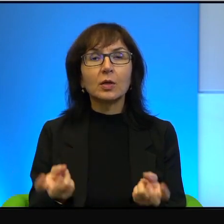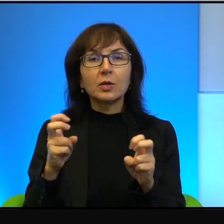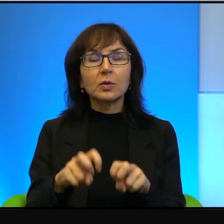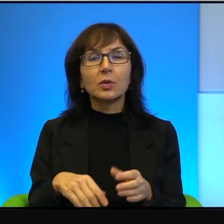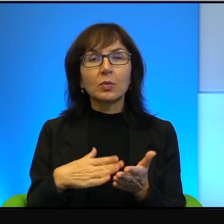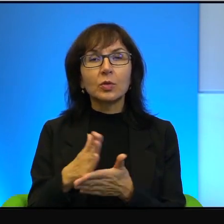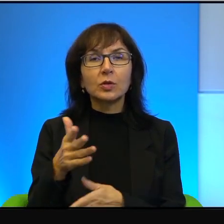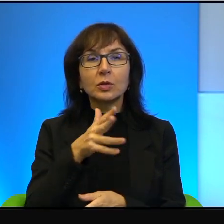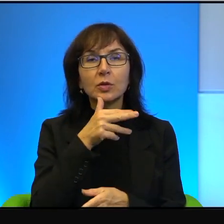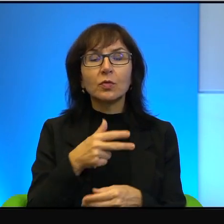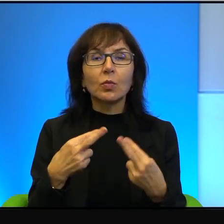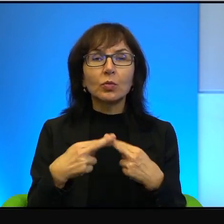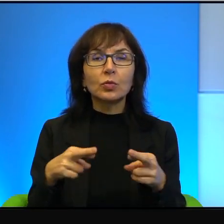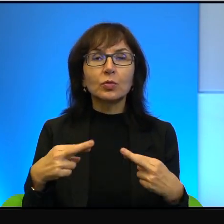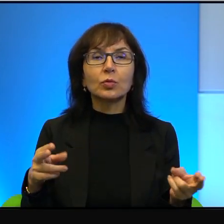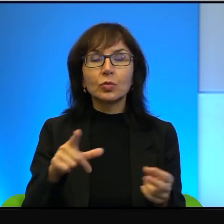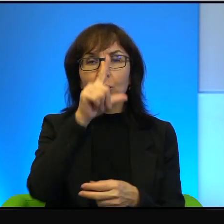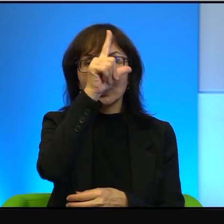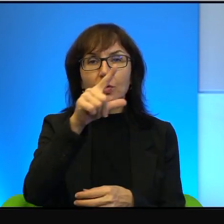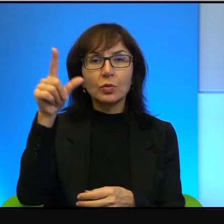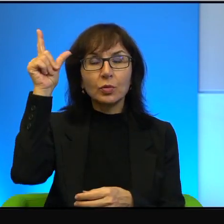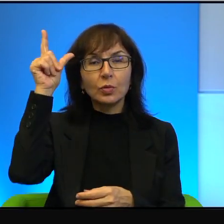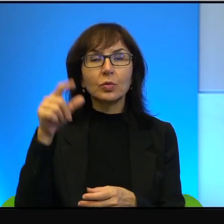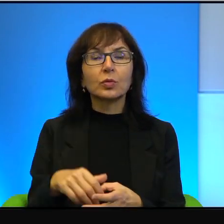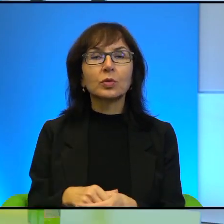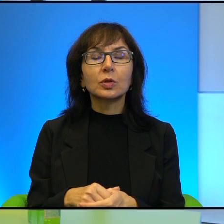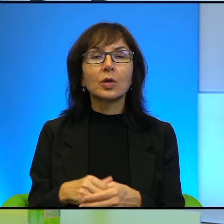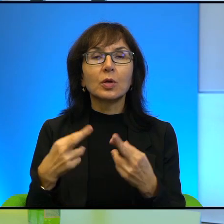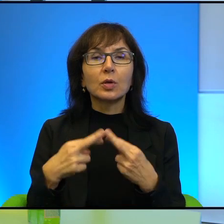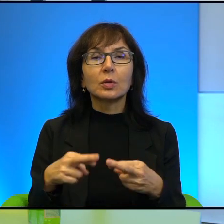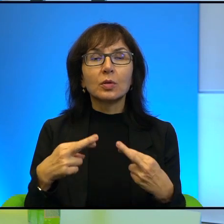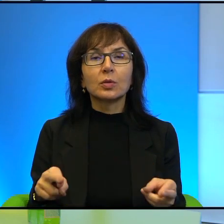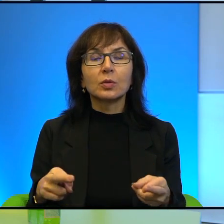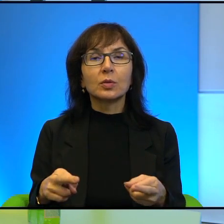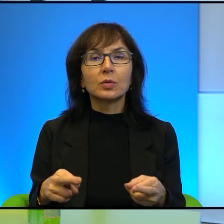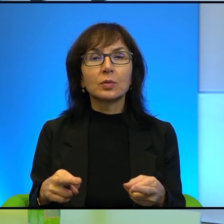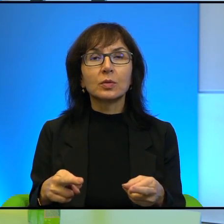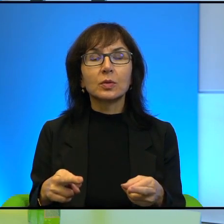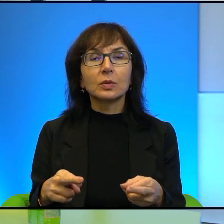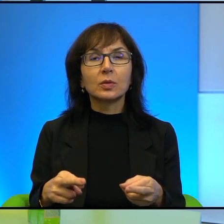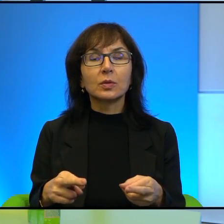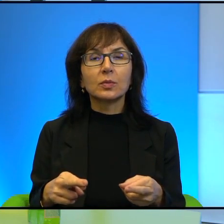przez bardzo różnych ludzi. Różnych, nie wiem, no wierzących